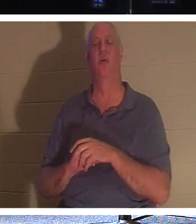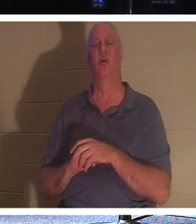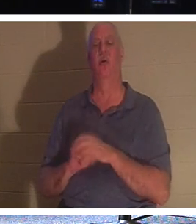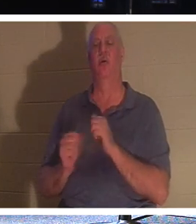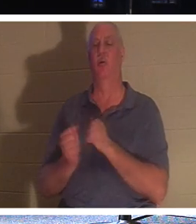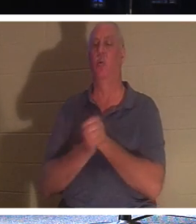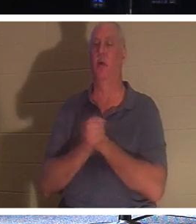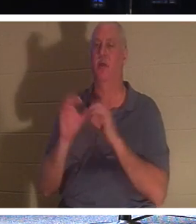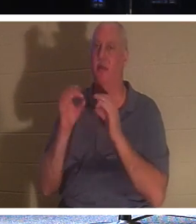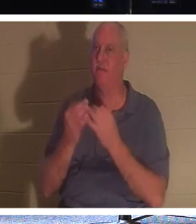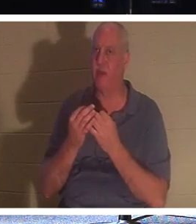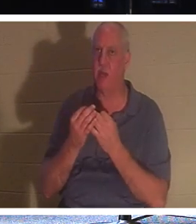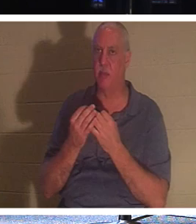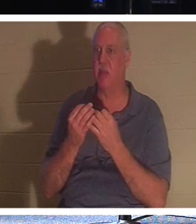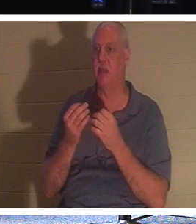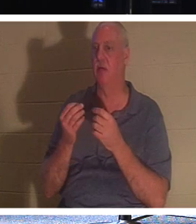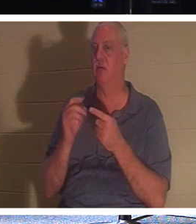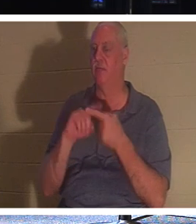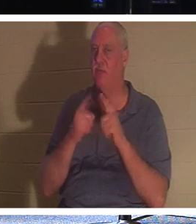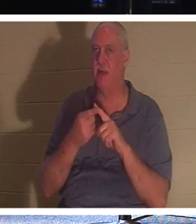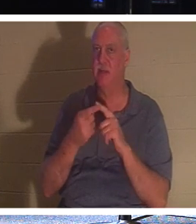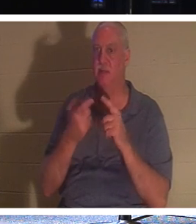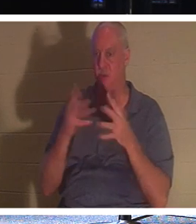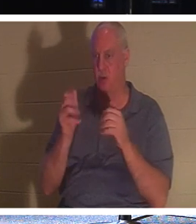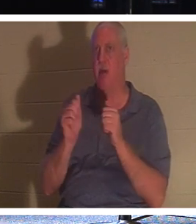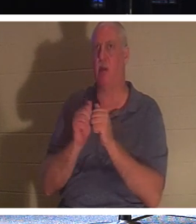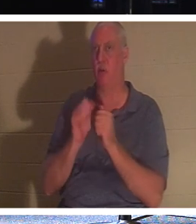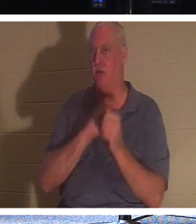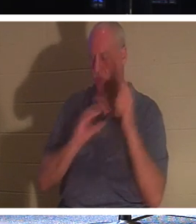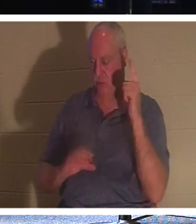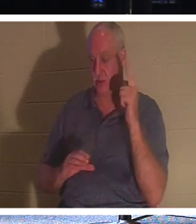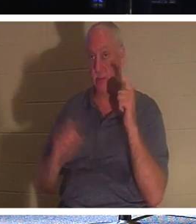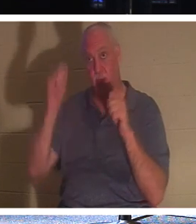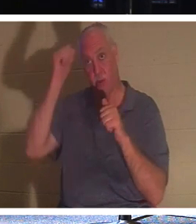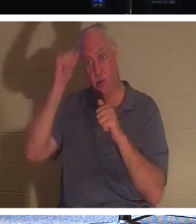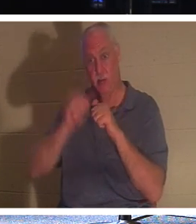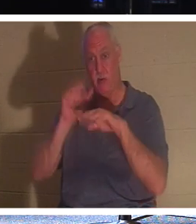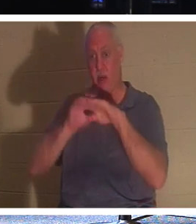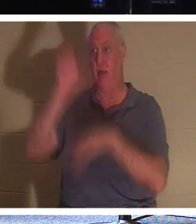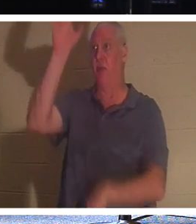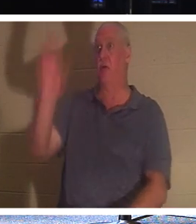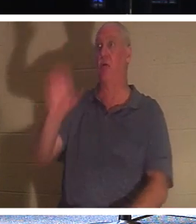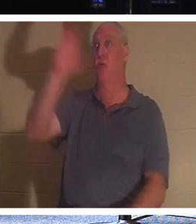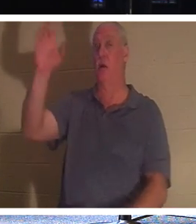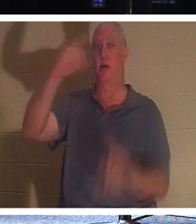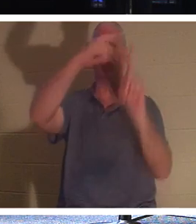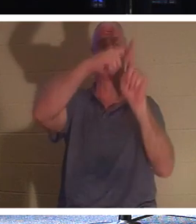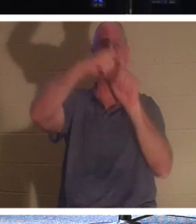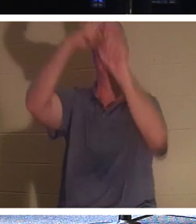또한 그리스도 안에 있습니다. 십자가에 달린 강도를 기억하십시오. 그는 좋은 일을 할 기회를 얻지 못했습니다.